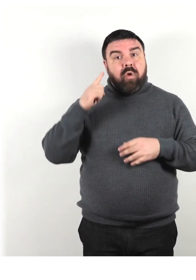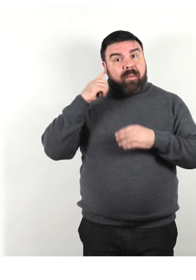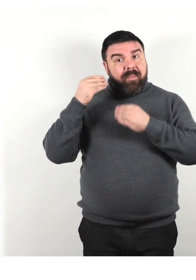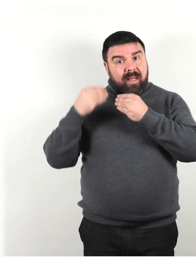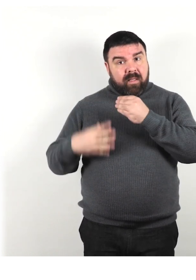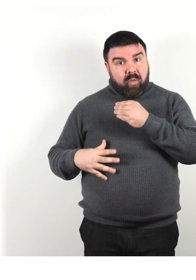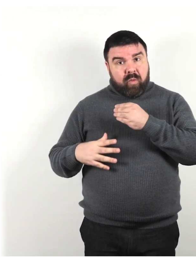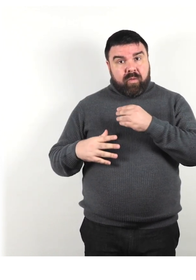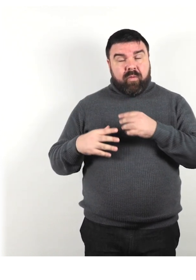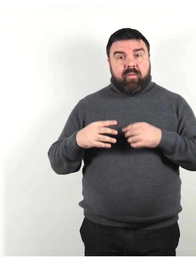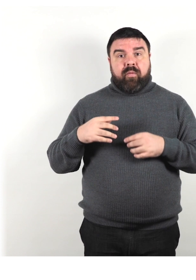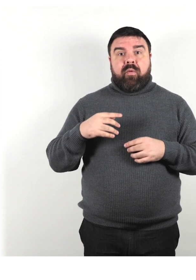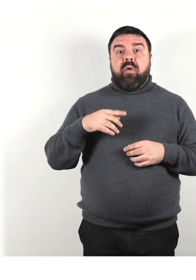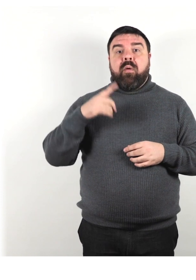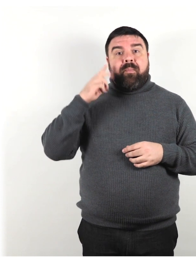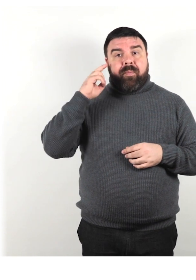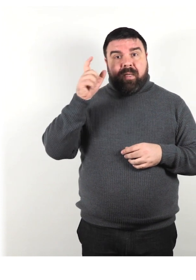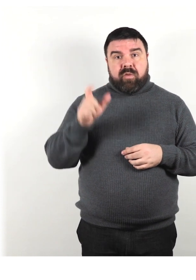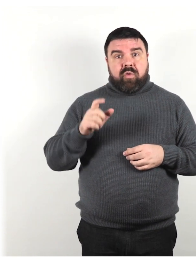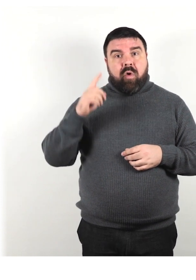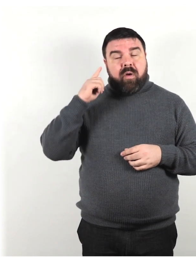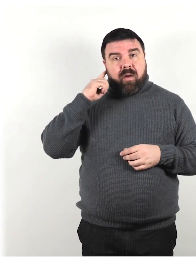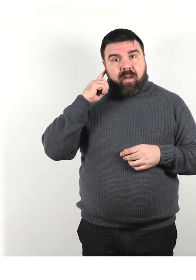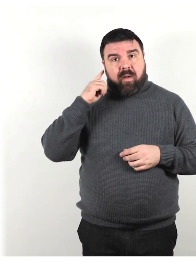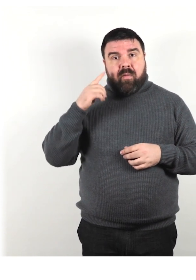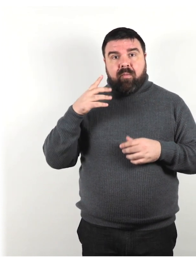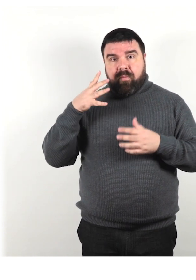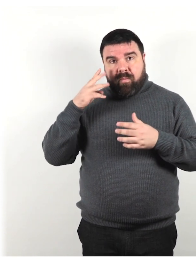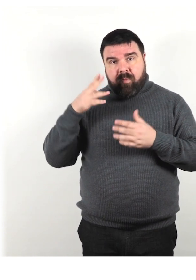una persona con problemi di udito, una persona con sordità acquisita.